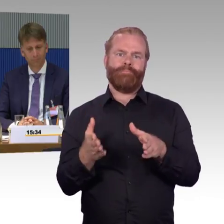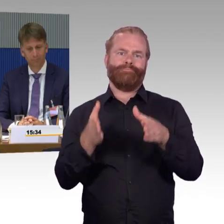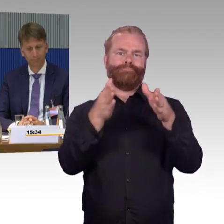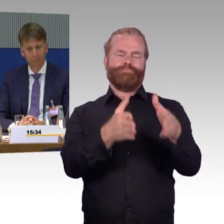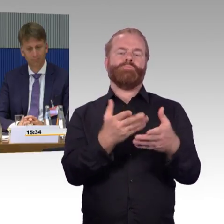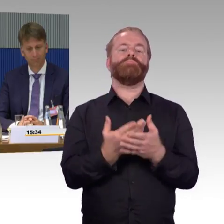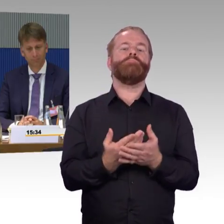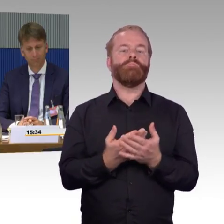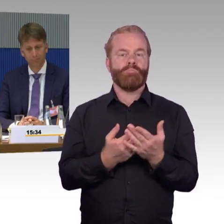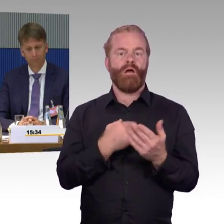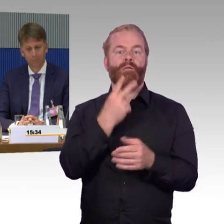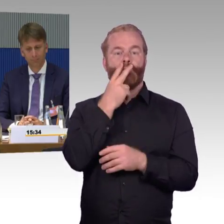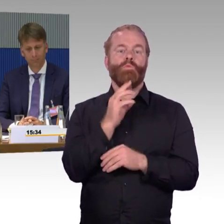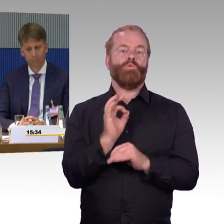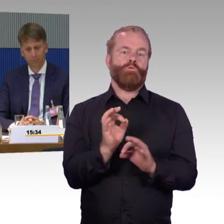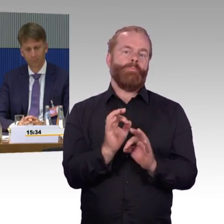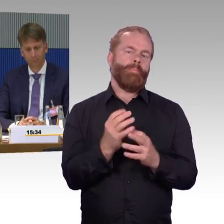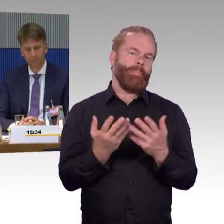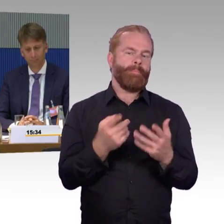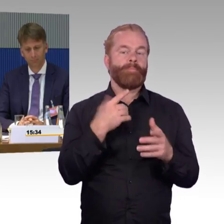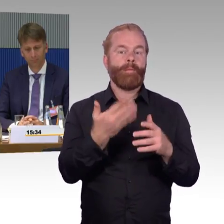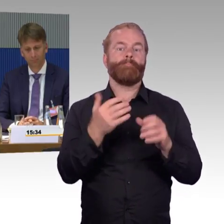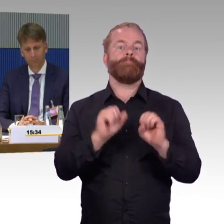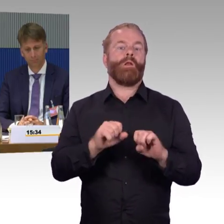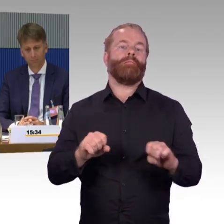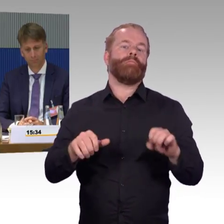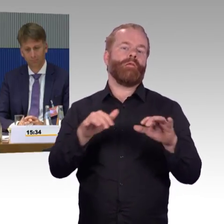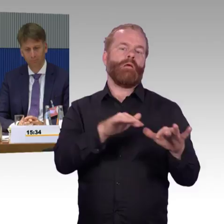Das Eisenbahnbundesamt sagt uns, es hat hier an dieser Stelle keine Handhabung